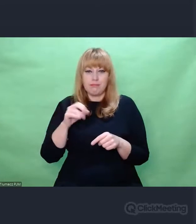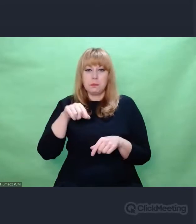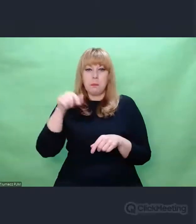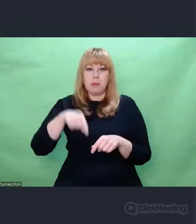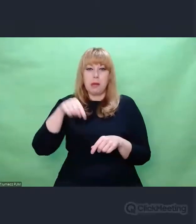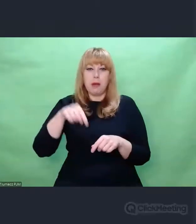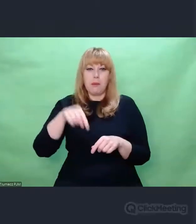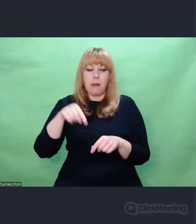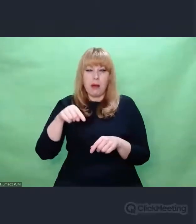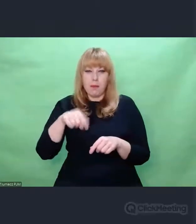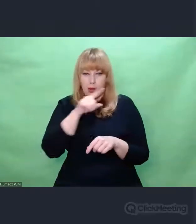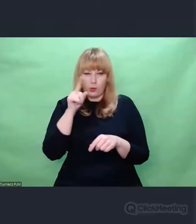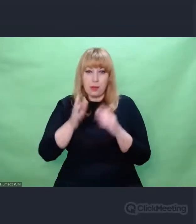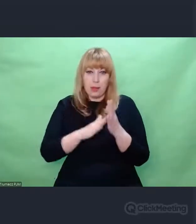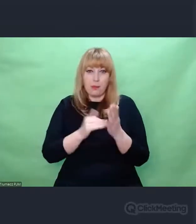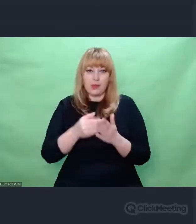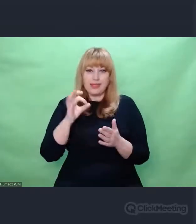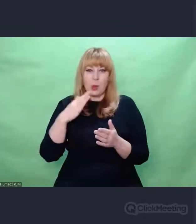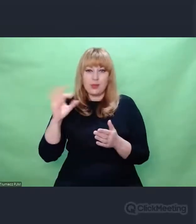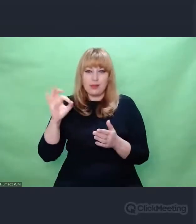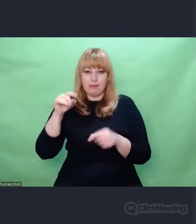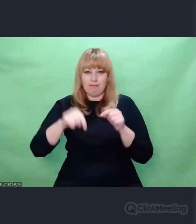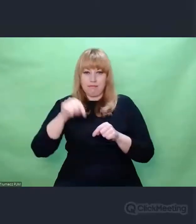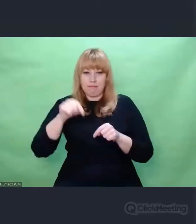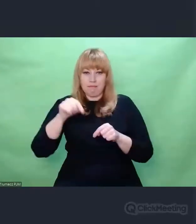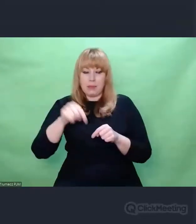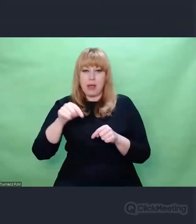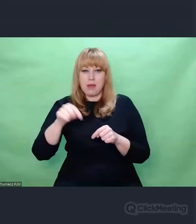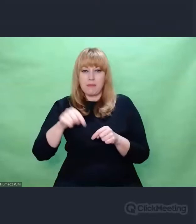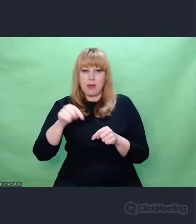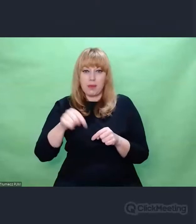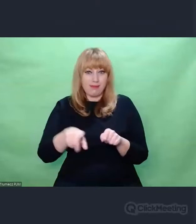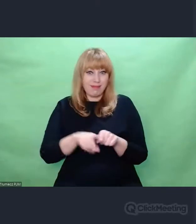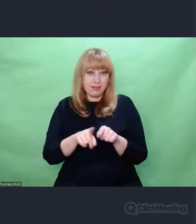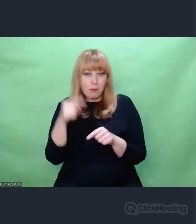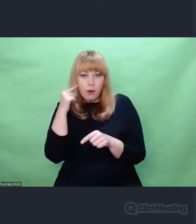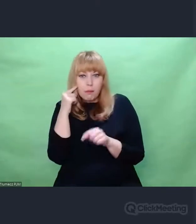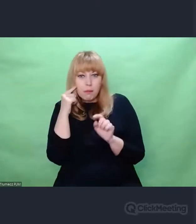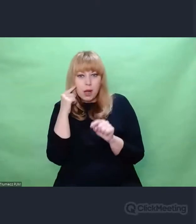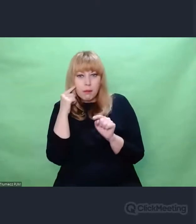który bezpośrednio zawierał cenne informacje,